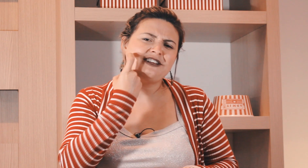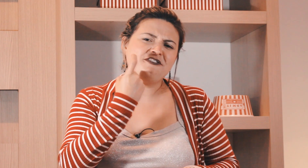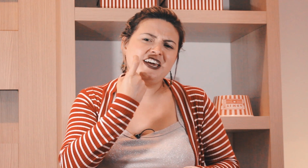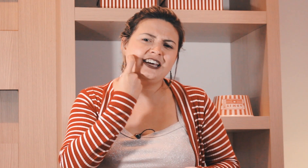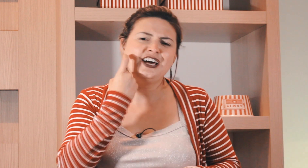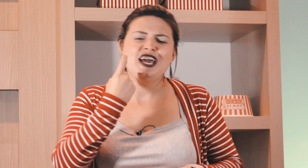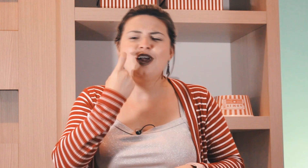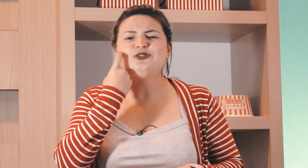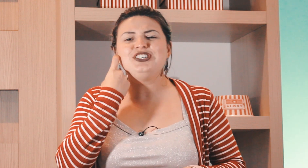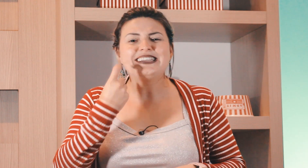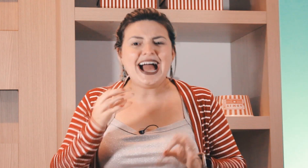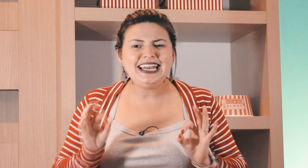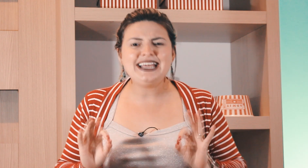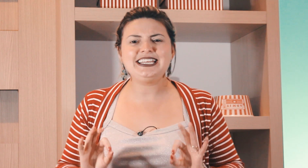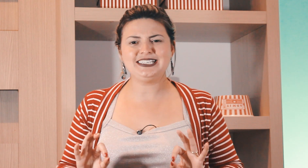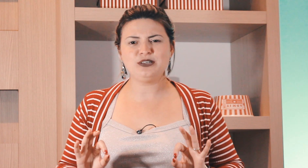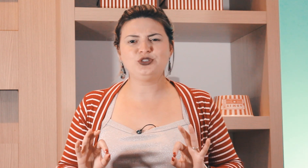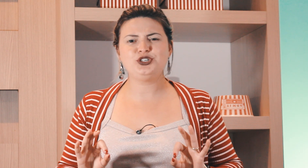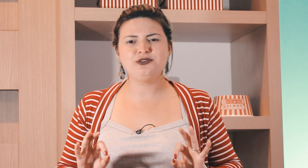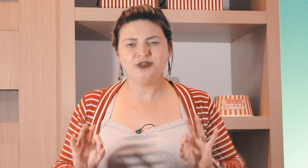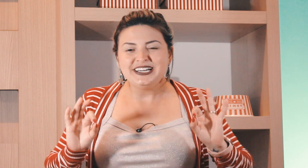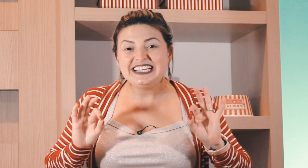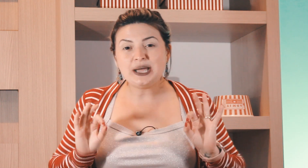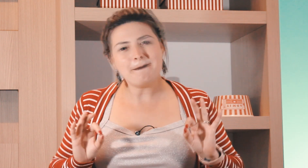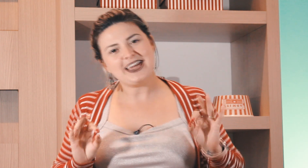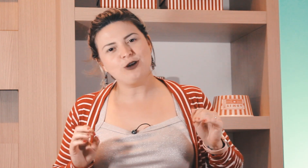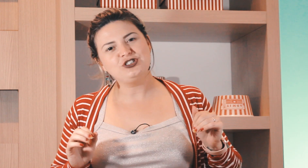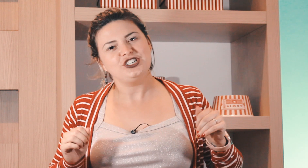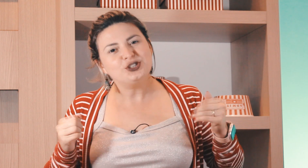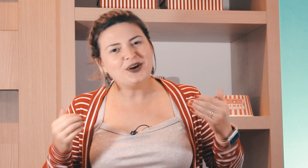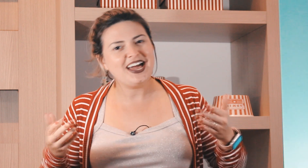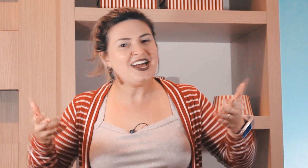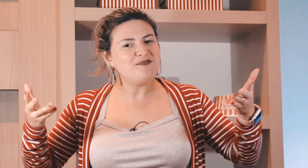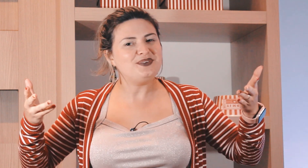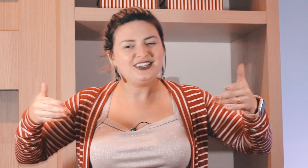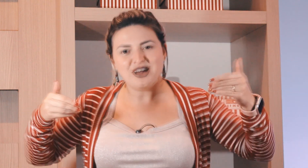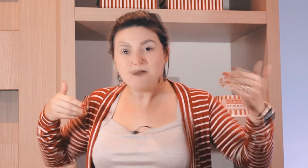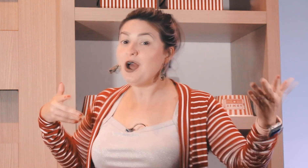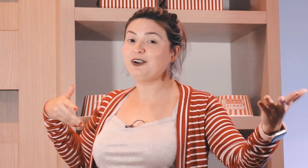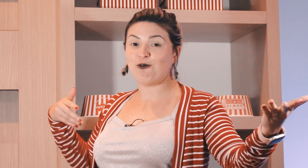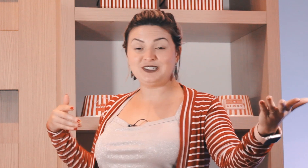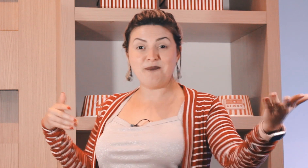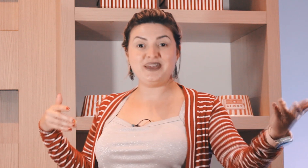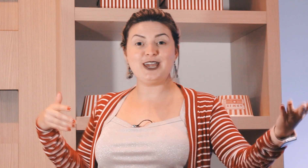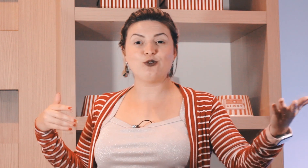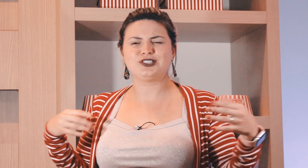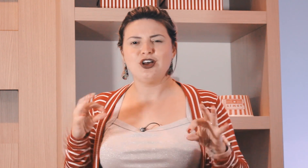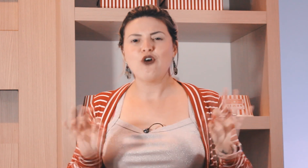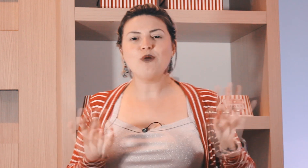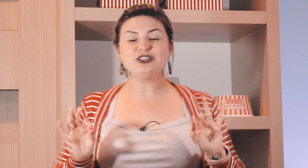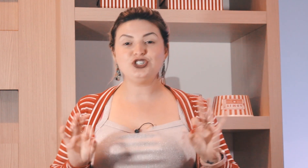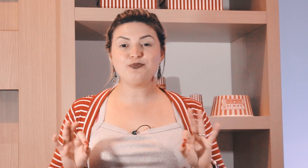sexta-feira é o dia da alegria sem motivo e também é o dia do Rap do happy hour com os amigos como